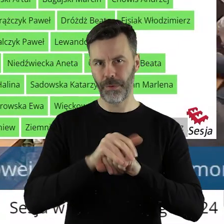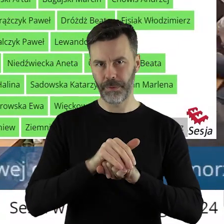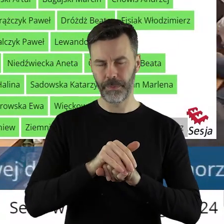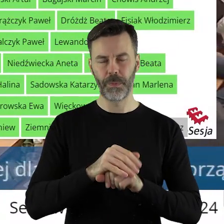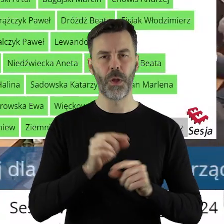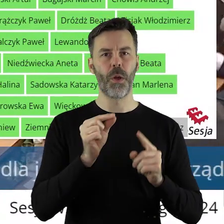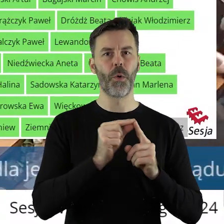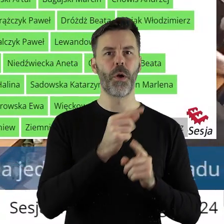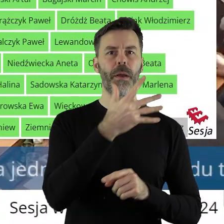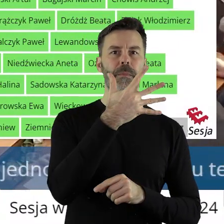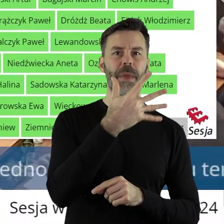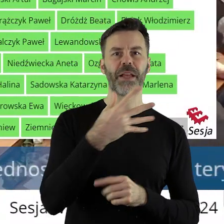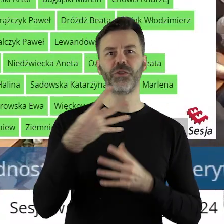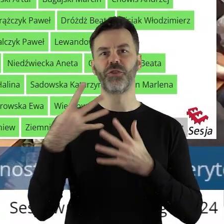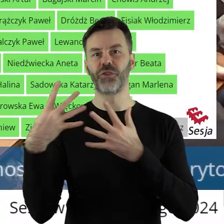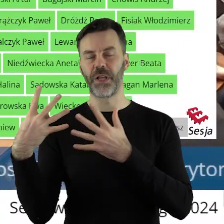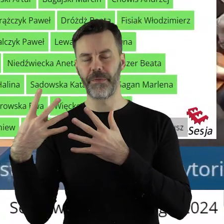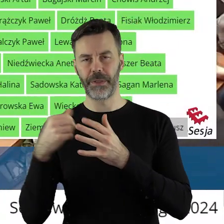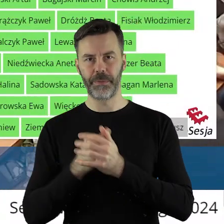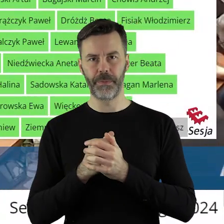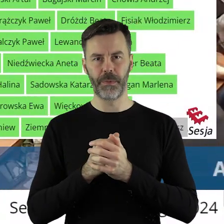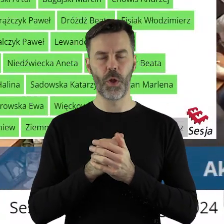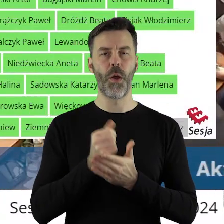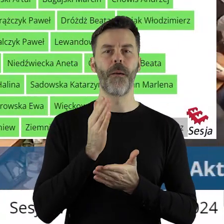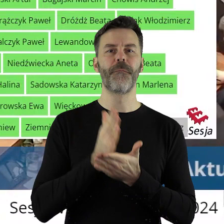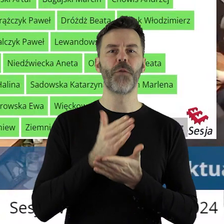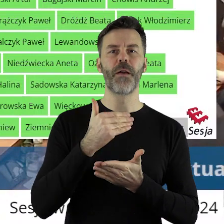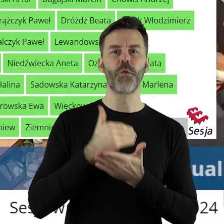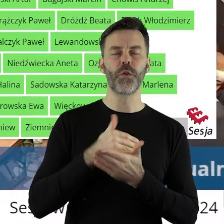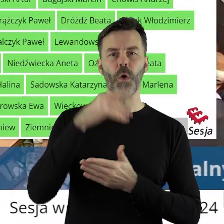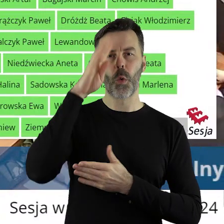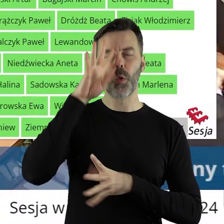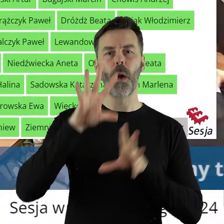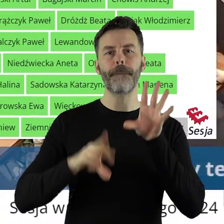W punkcie 5.9 w sprawie udzielenia z budżetu województwa łódzkiego pomocy finansowej